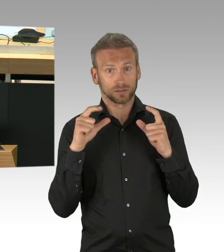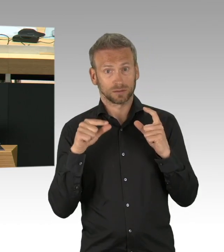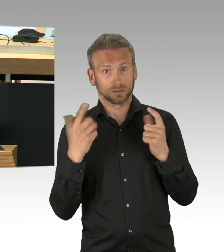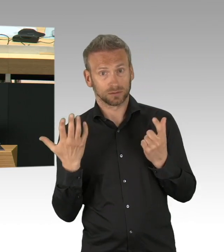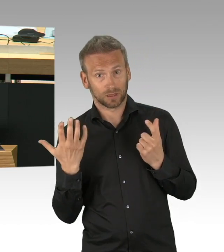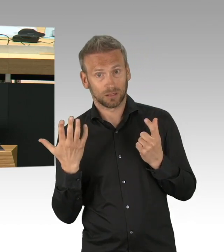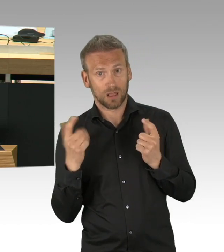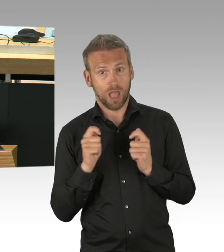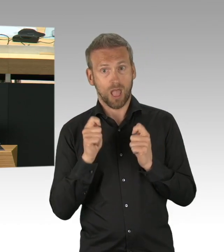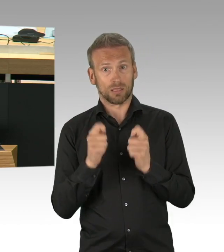Das ist nicht der Fall gewesen, danke.